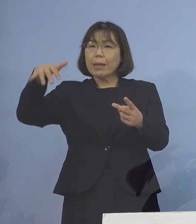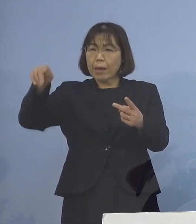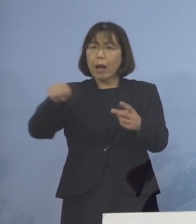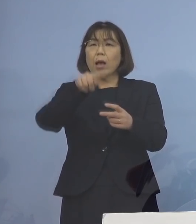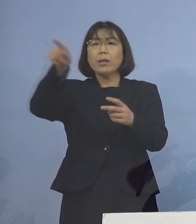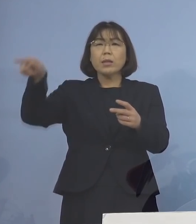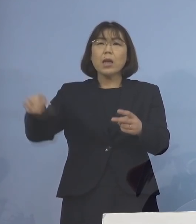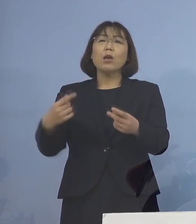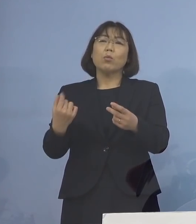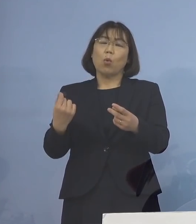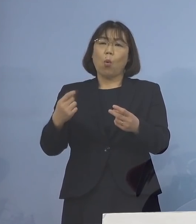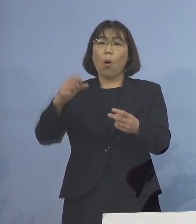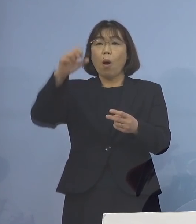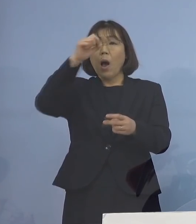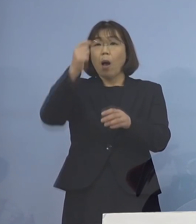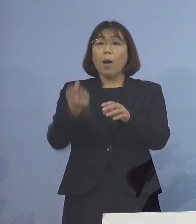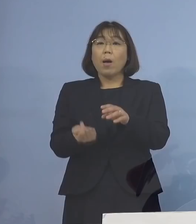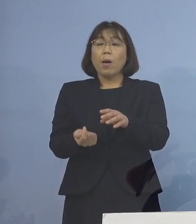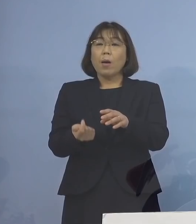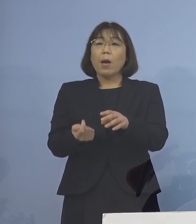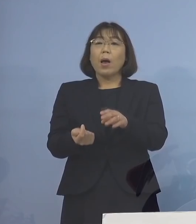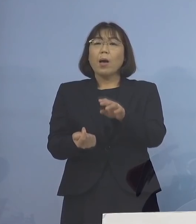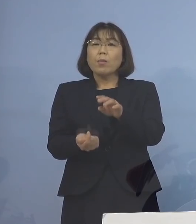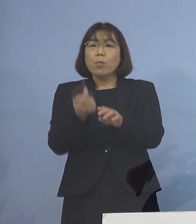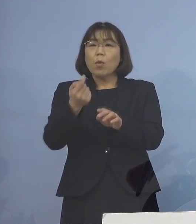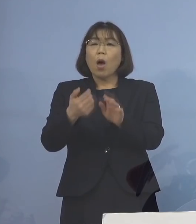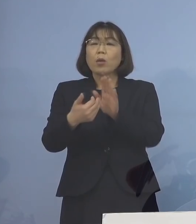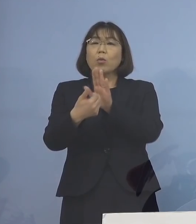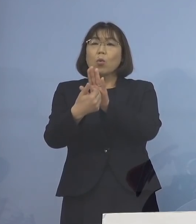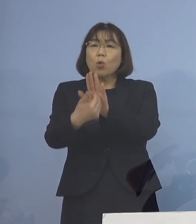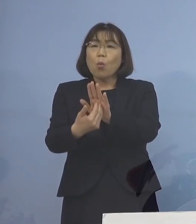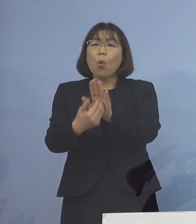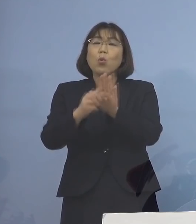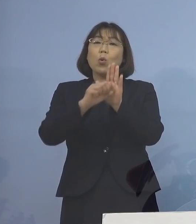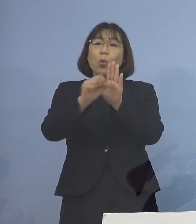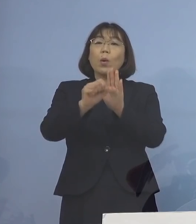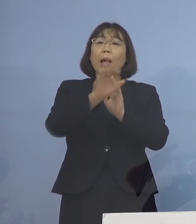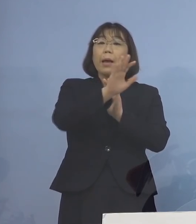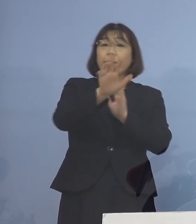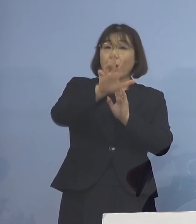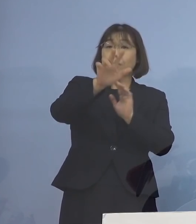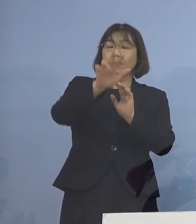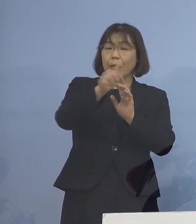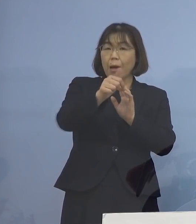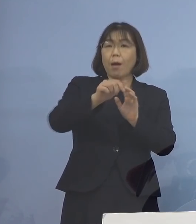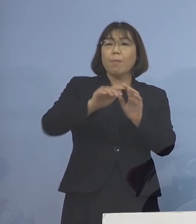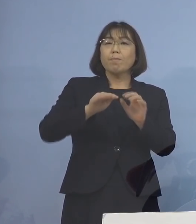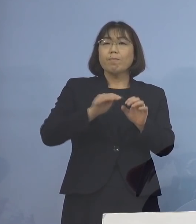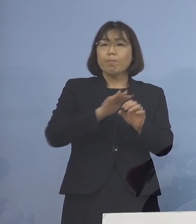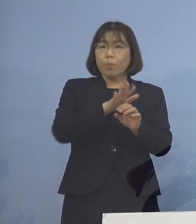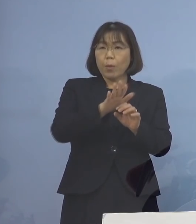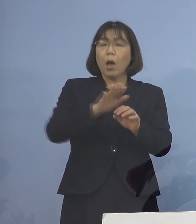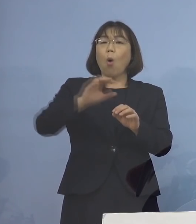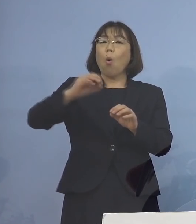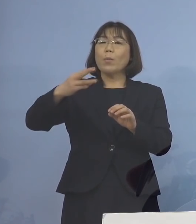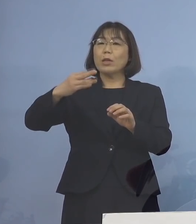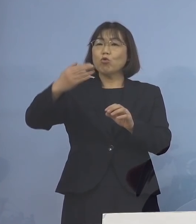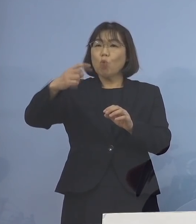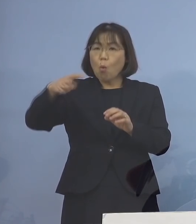発症予防効果については 「デルタ株」の場合でも 今「第6波」言われる 「オミクロン株」についても